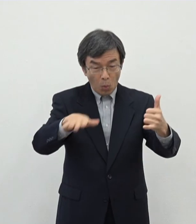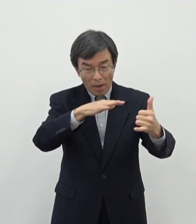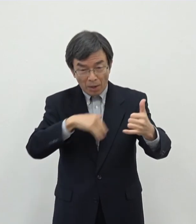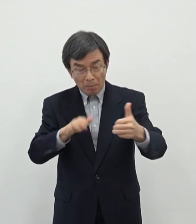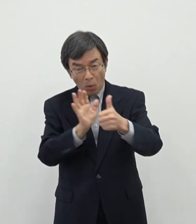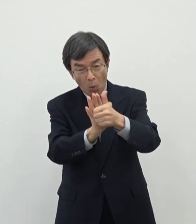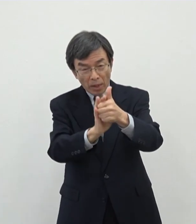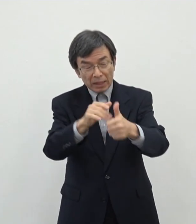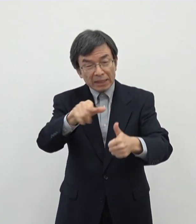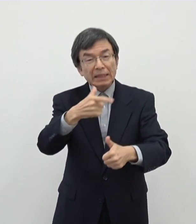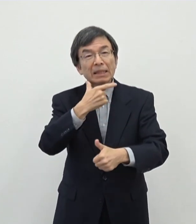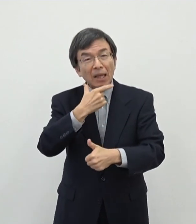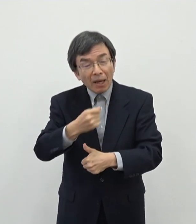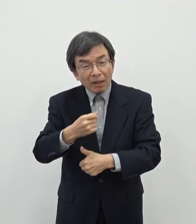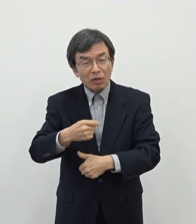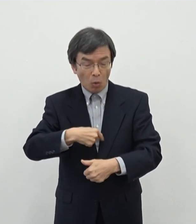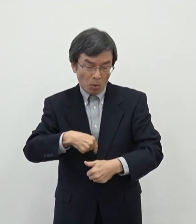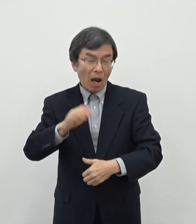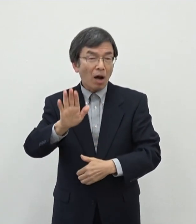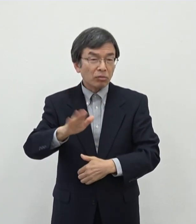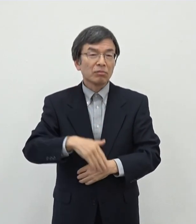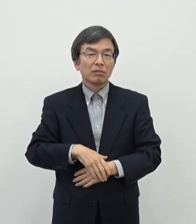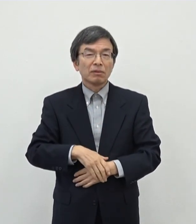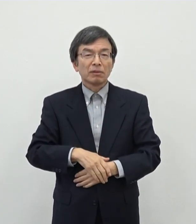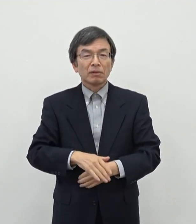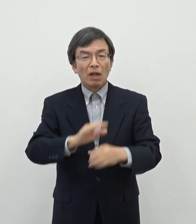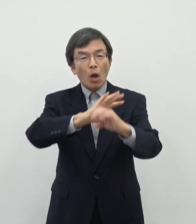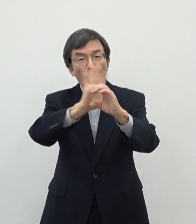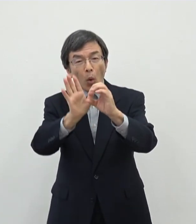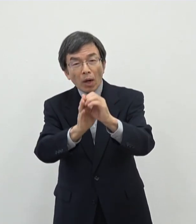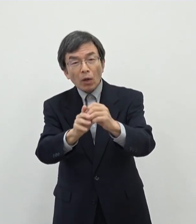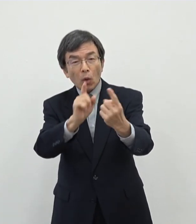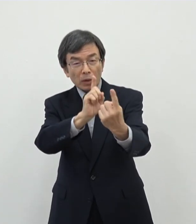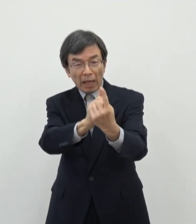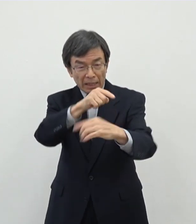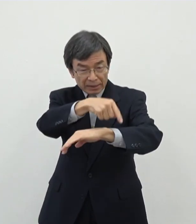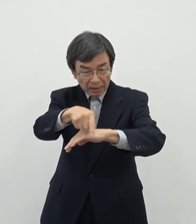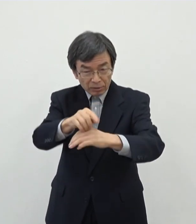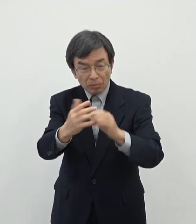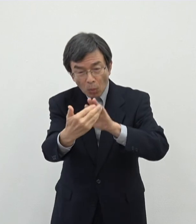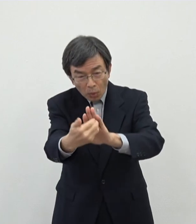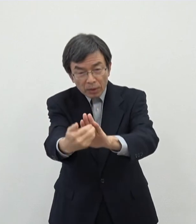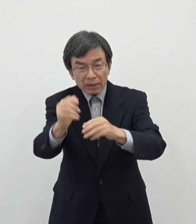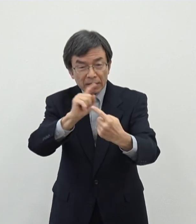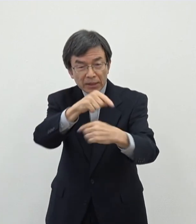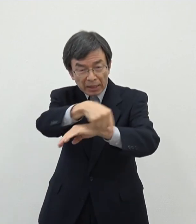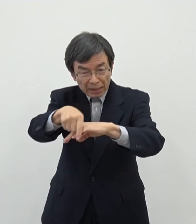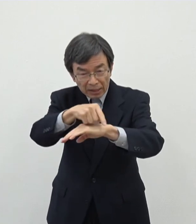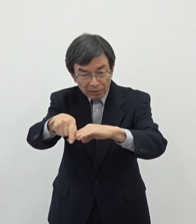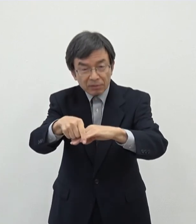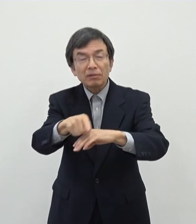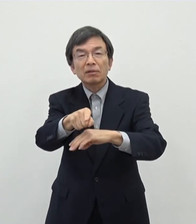あのコロナの対策としてどういう対策を打てばいいかということについては一定の